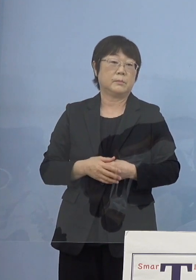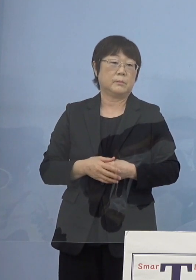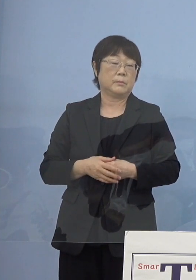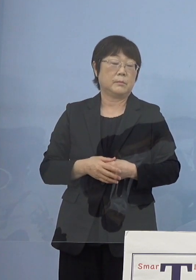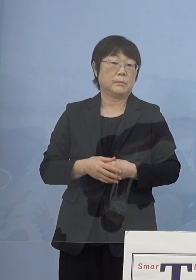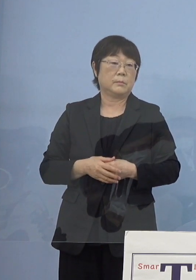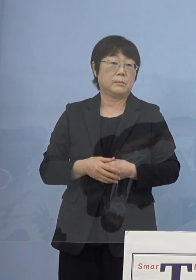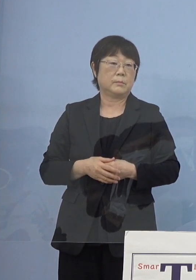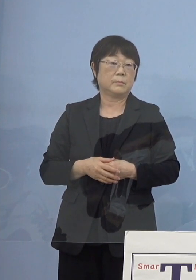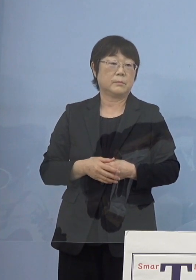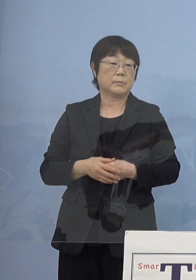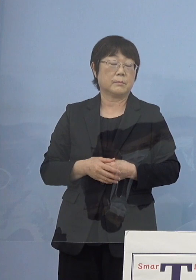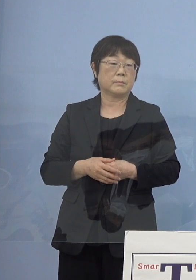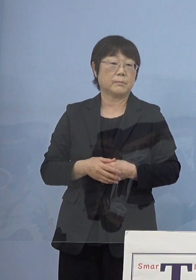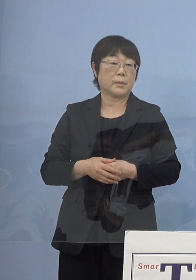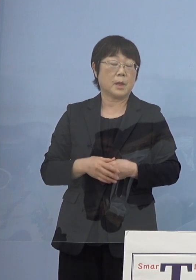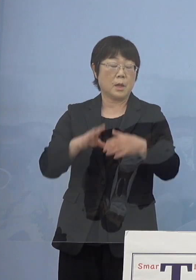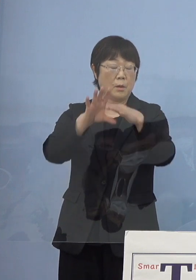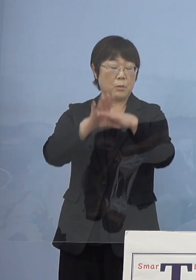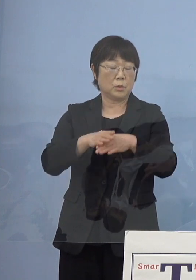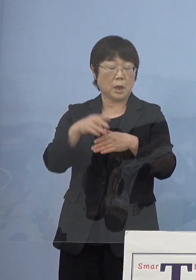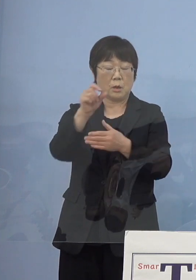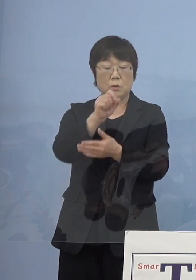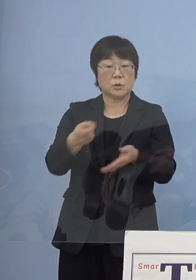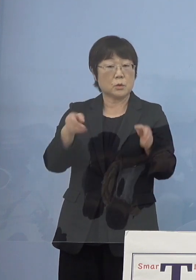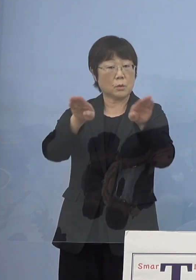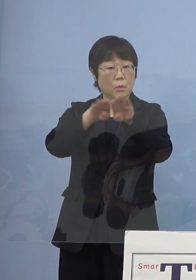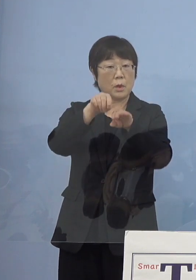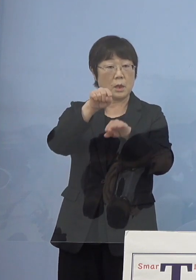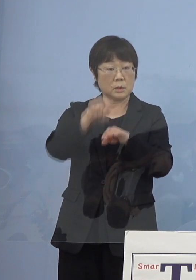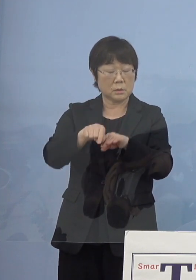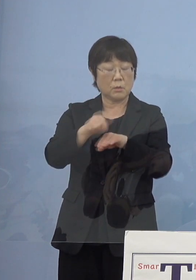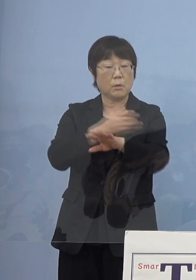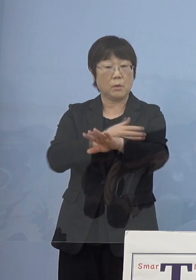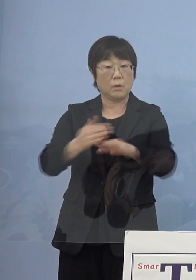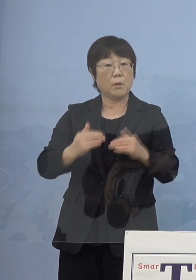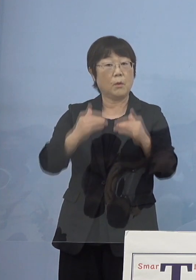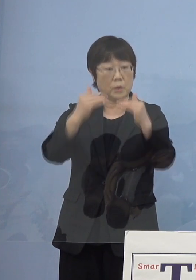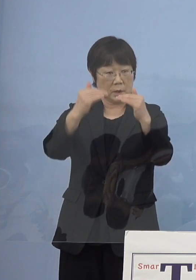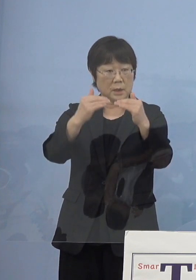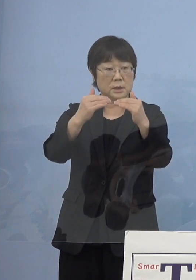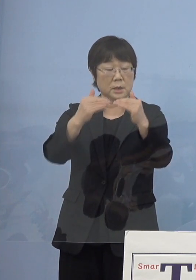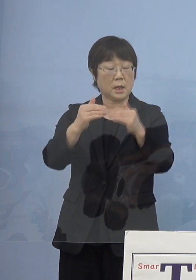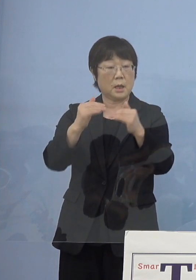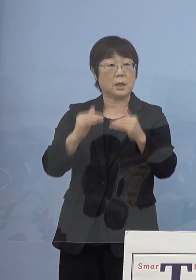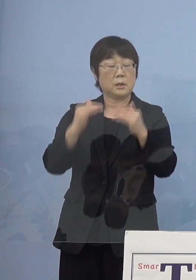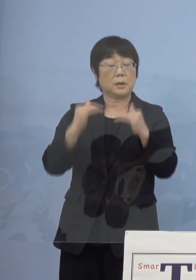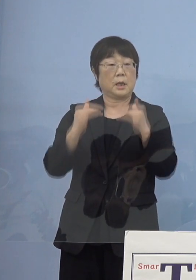そうした意味では文学書道館 その生い立ちその後の発展